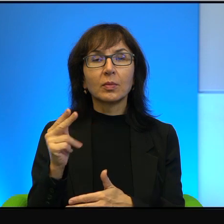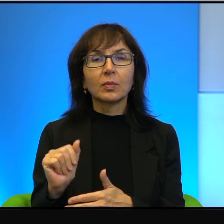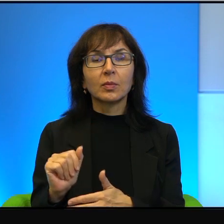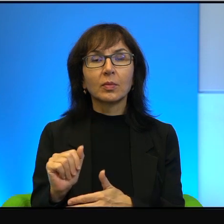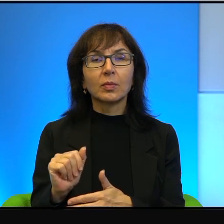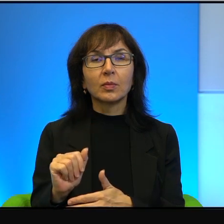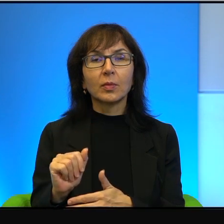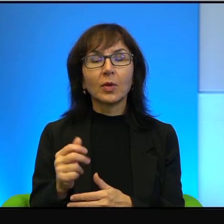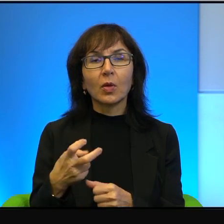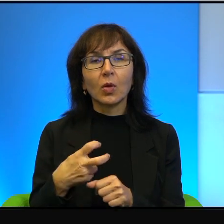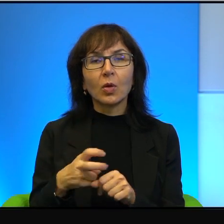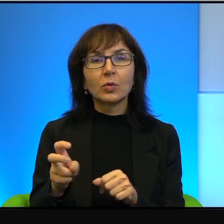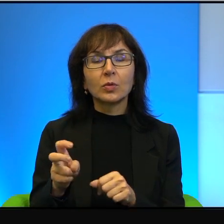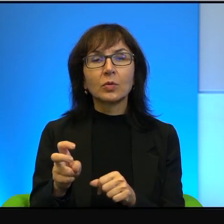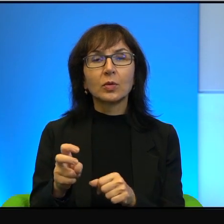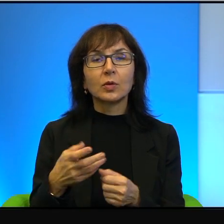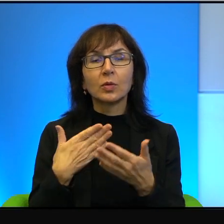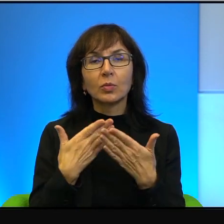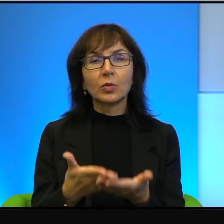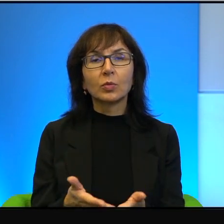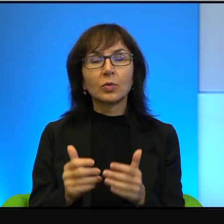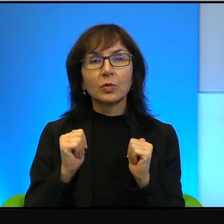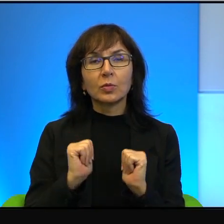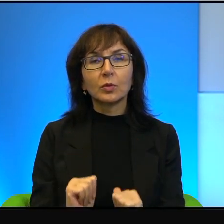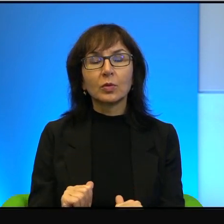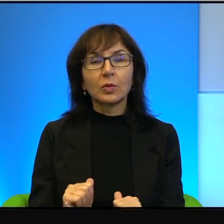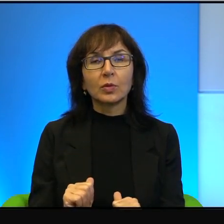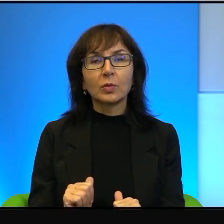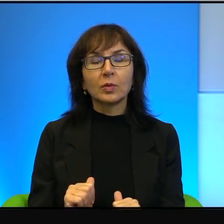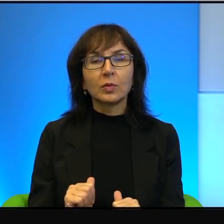odrzucania tych propozycji pokojowych,